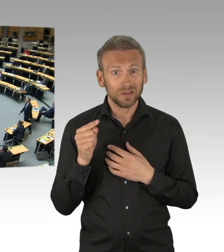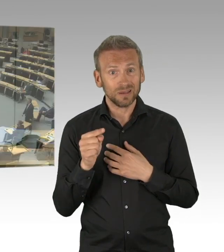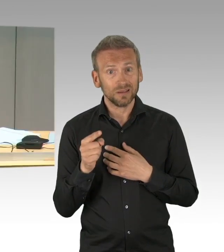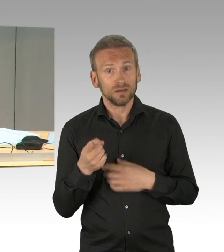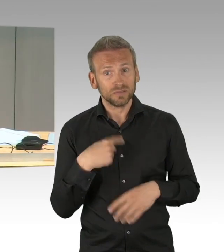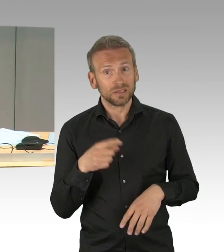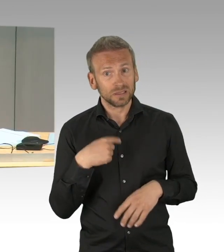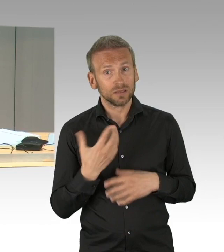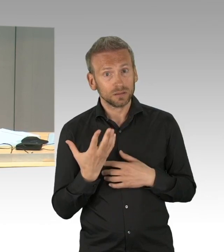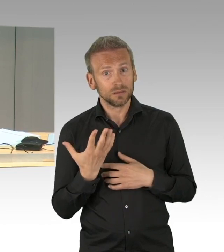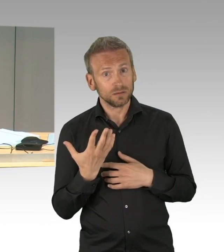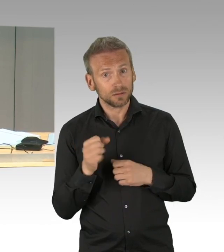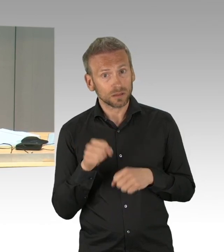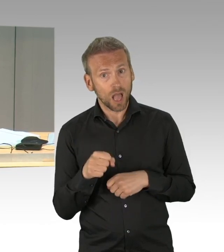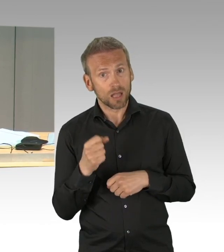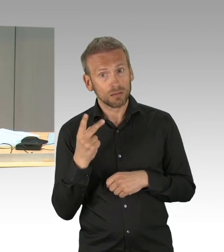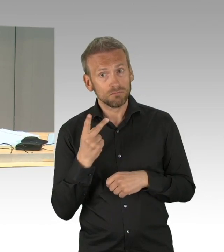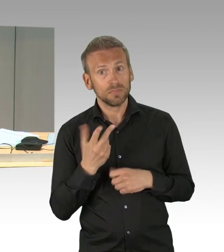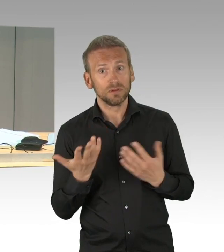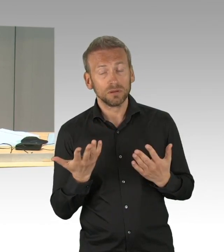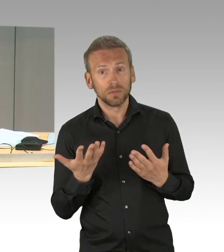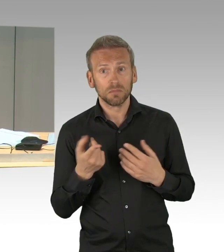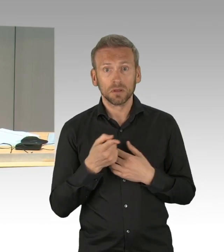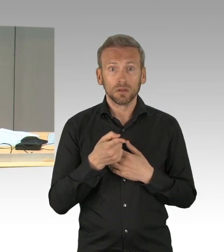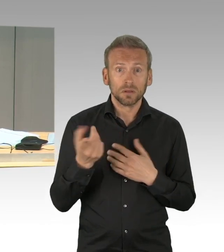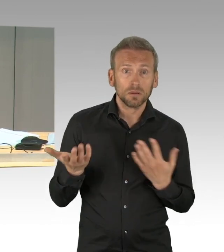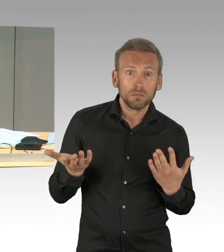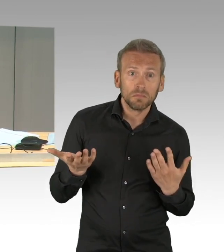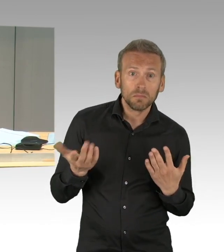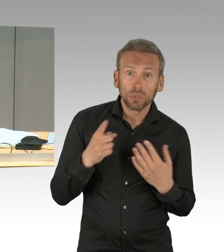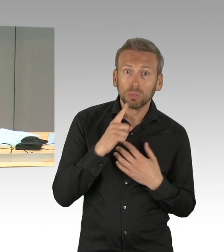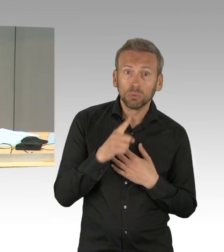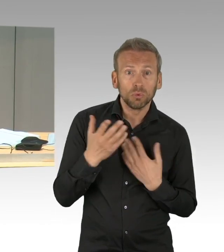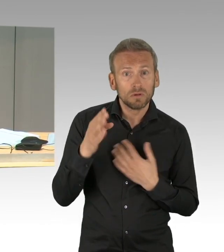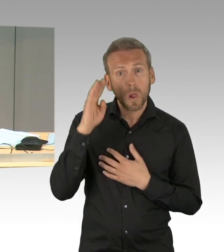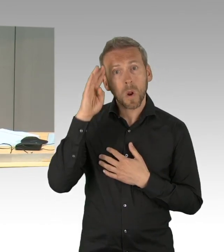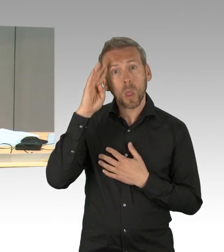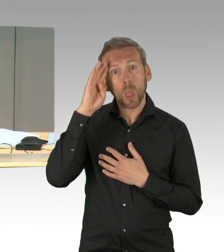(Präsidium) Herr Kluckert, Sie haben gleich die Möglichkeit der Erwiderung, aber geben Sie unserer sehr sorgsamen Mitarbeiterin